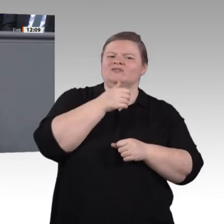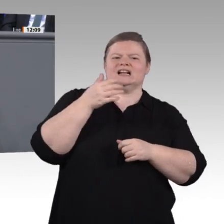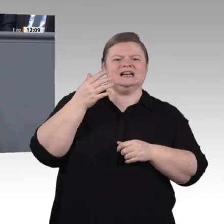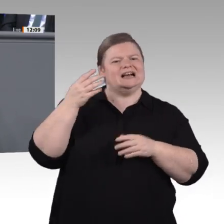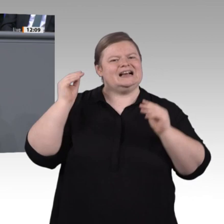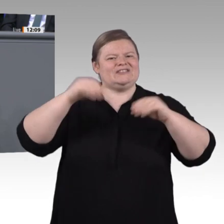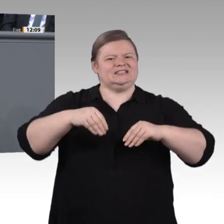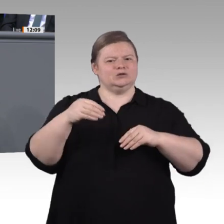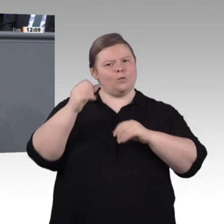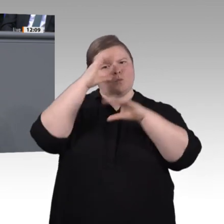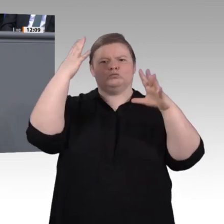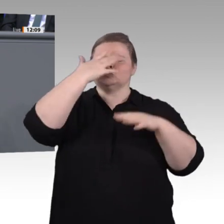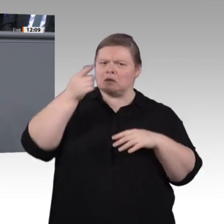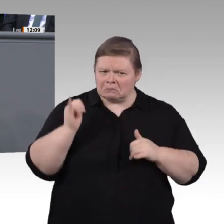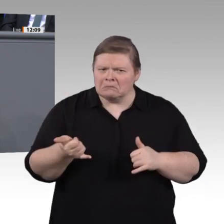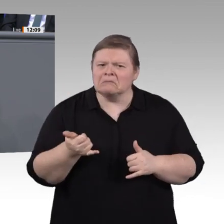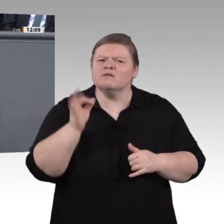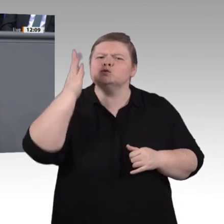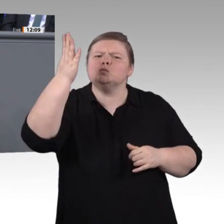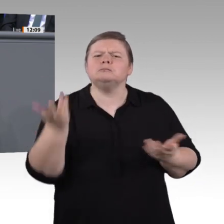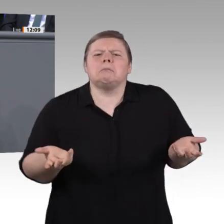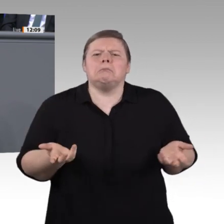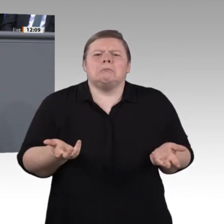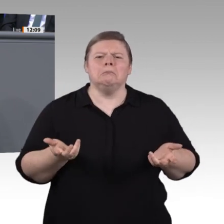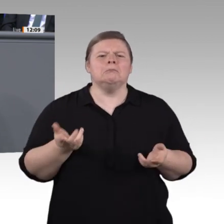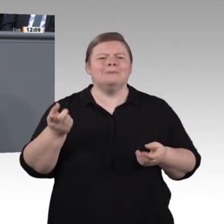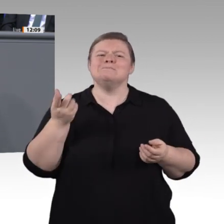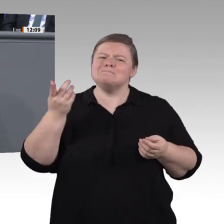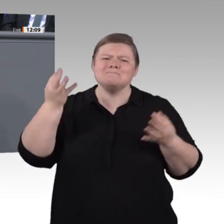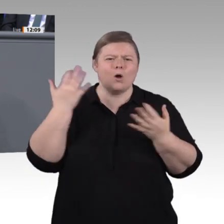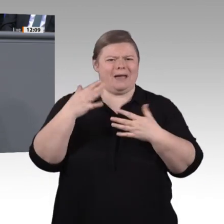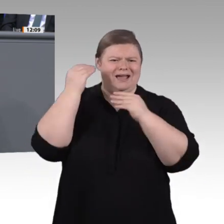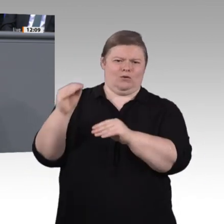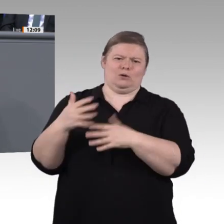Wir werden diese Zeit gut nutzen. Ich freue mich auf die weitere gemeinsame Zusammenarbeit